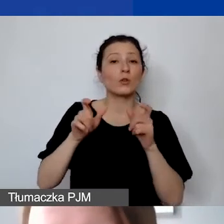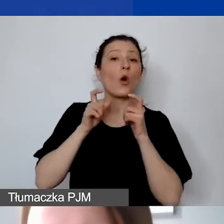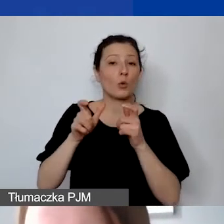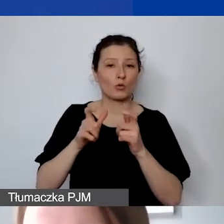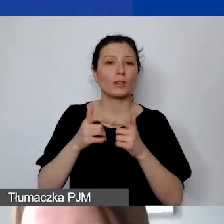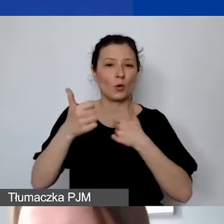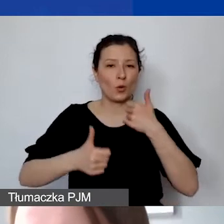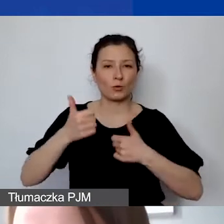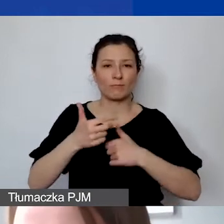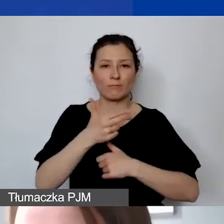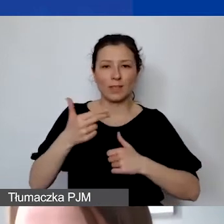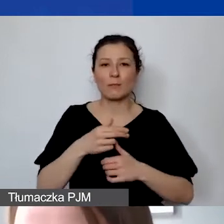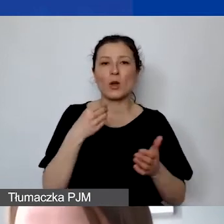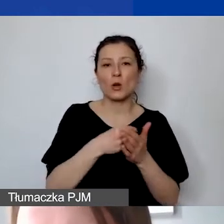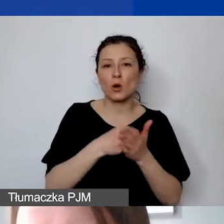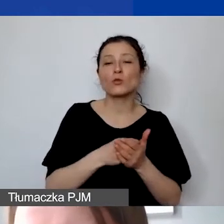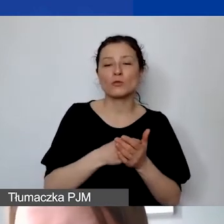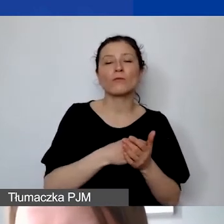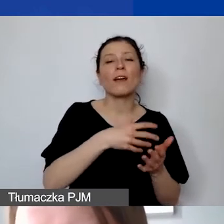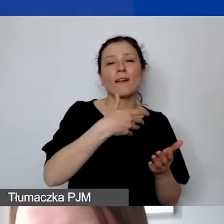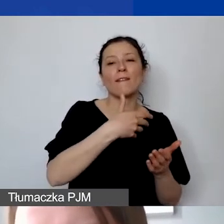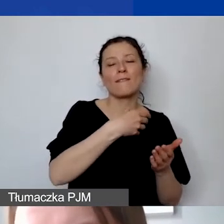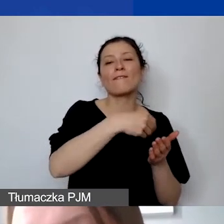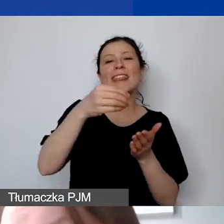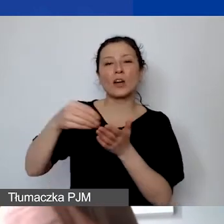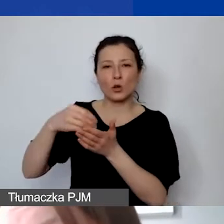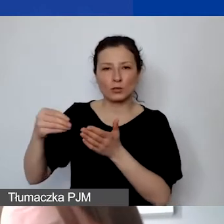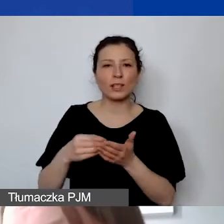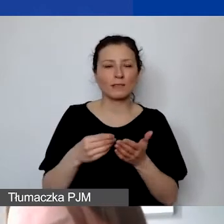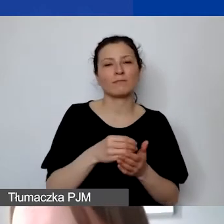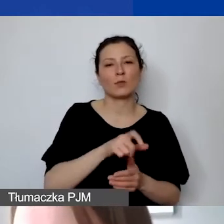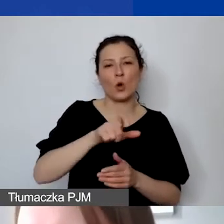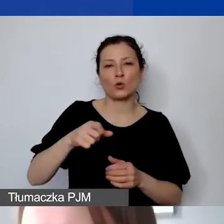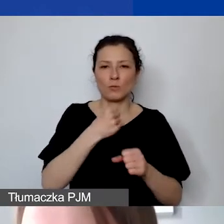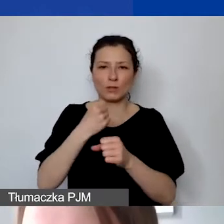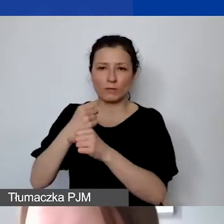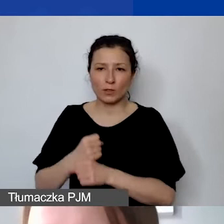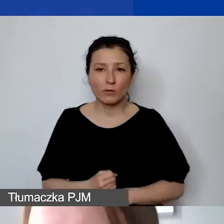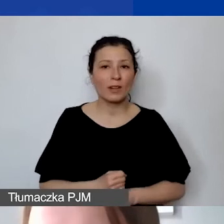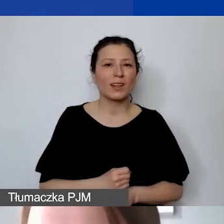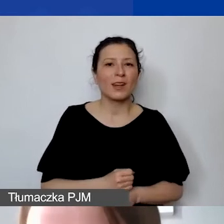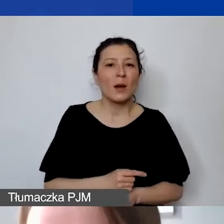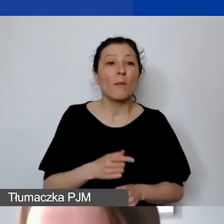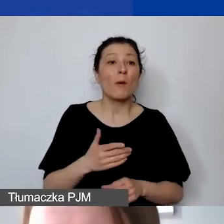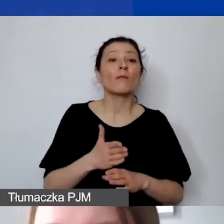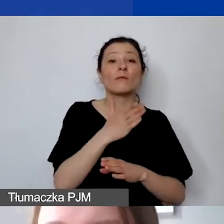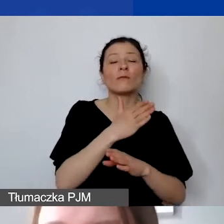na temat kosztów wynagrodzeń personelu. W pierwszym konkursie tematycznym zdarzało się tutaj de facto najwięcej błędów.